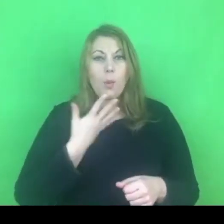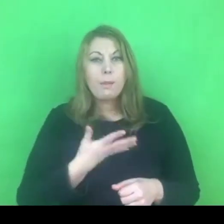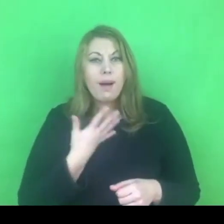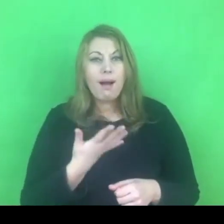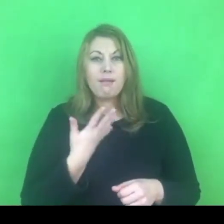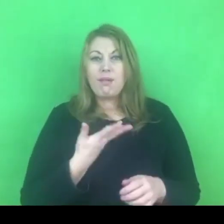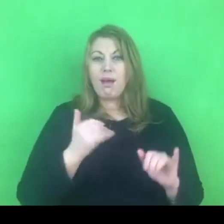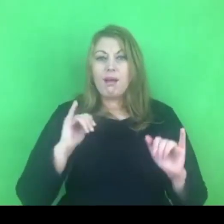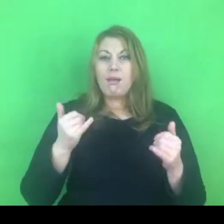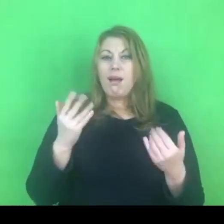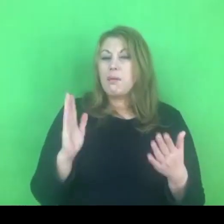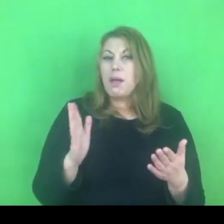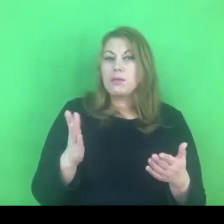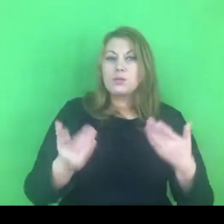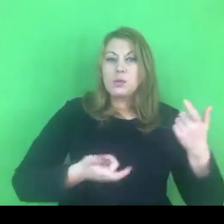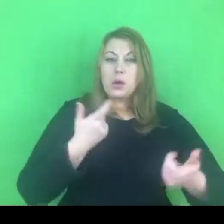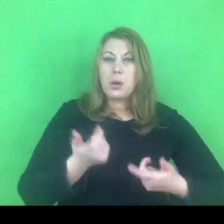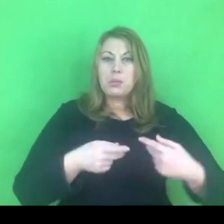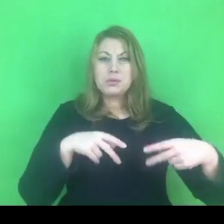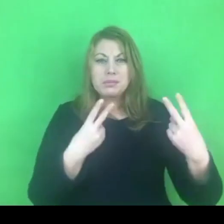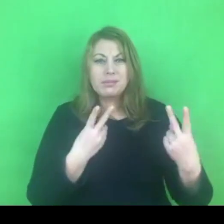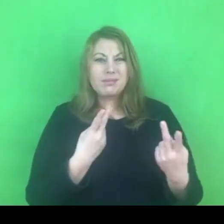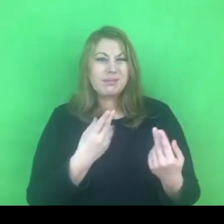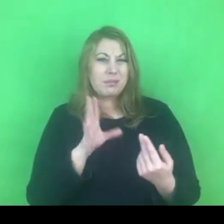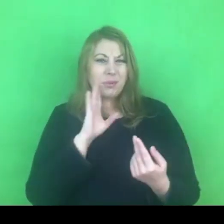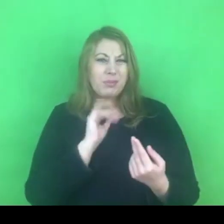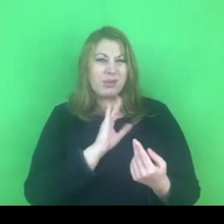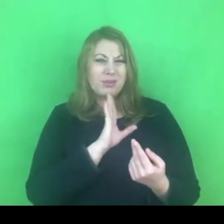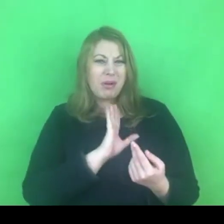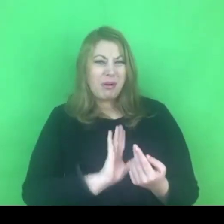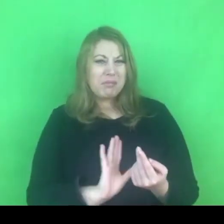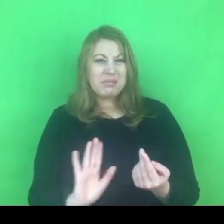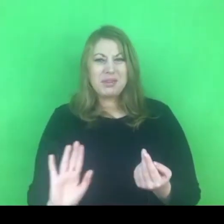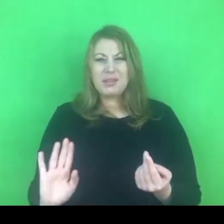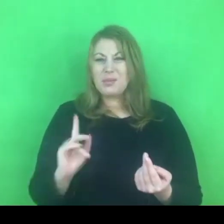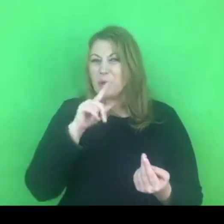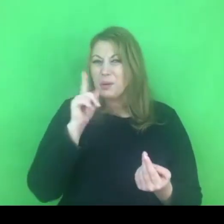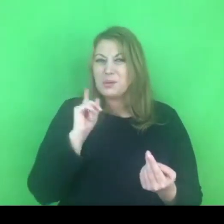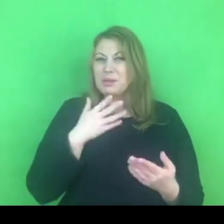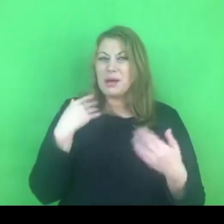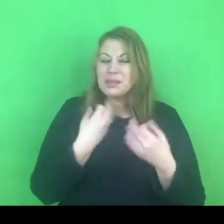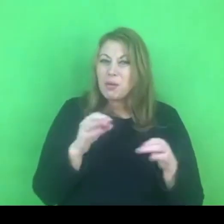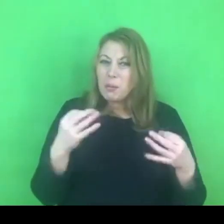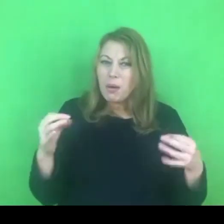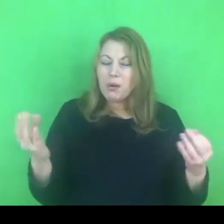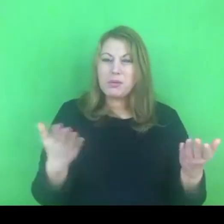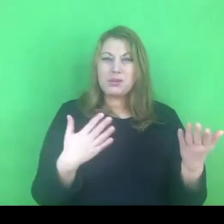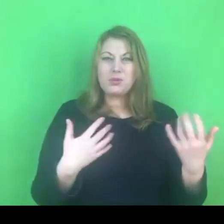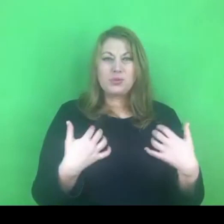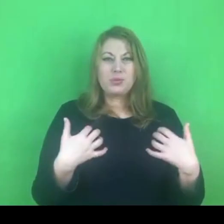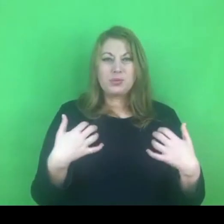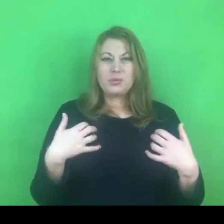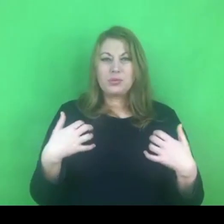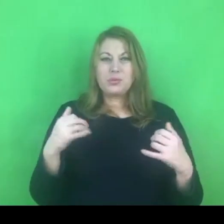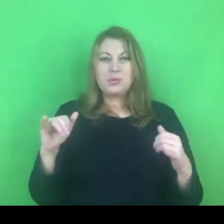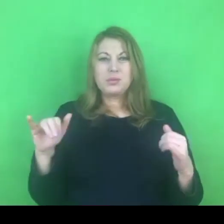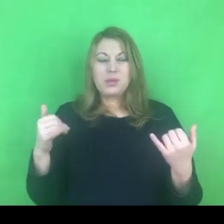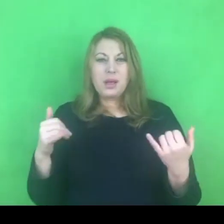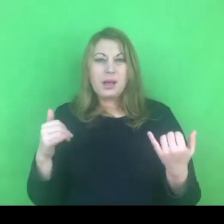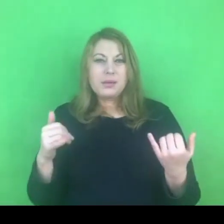czy to nie będzie bardziej ubogie w sensie doświadczeń i przeżycia jeżeli chodzi o odbiorców.